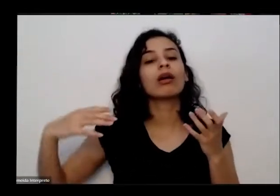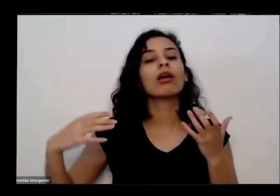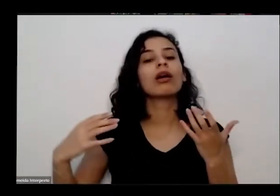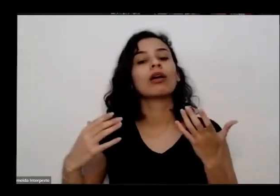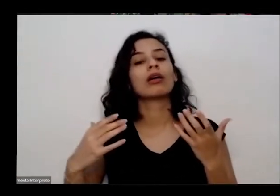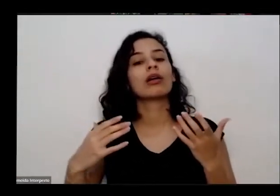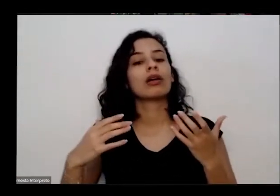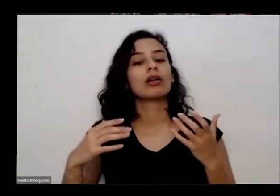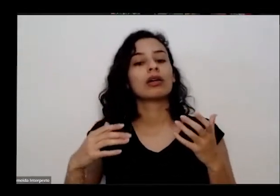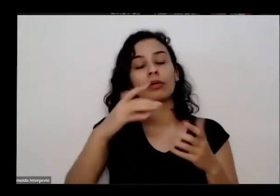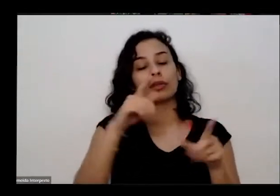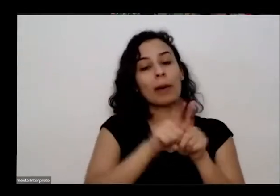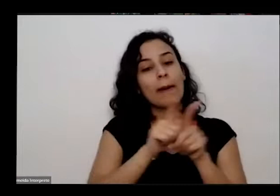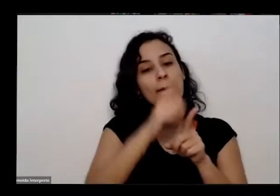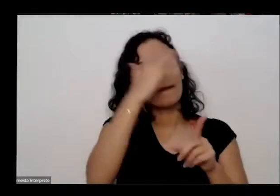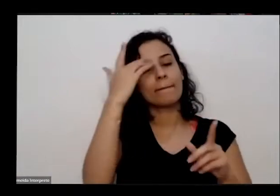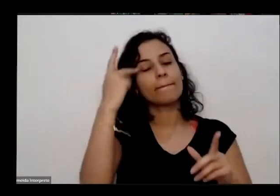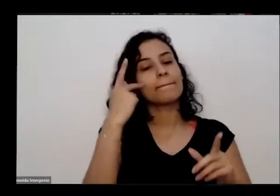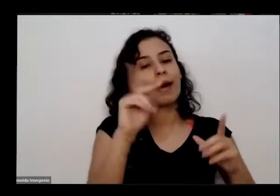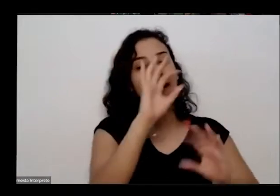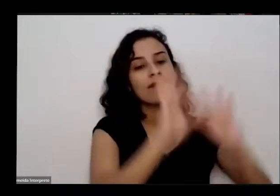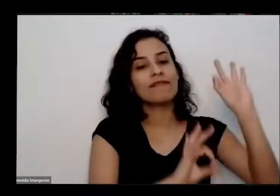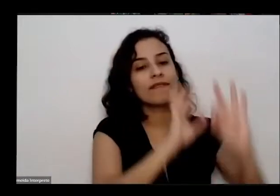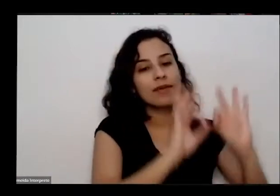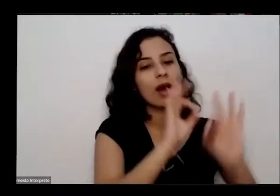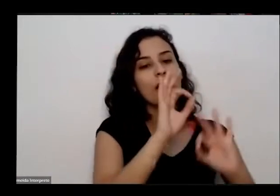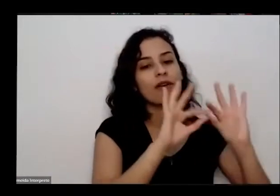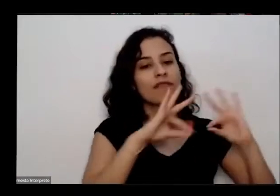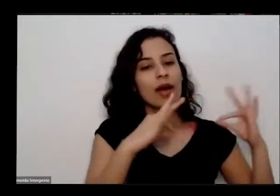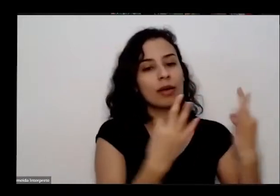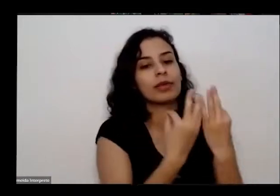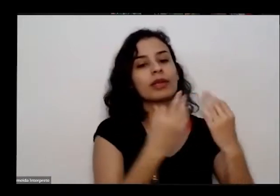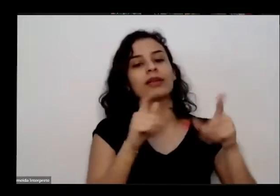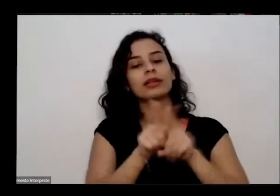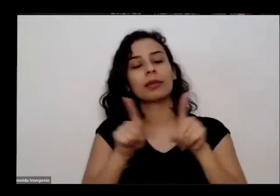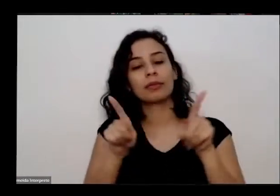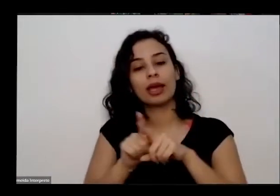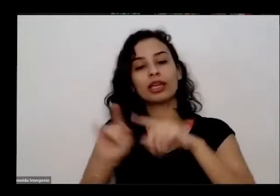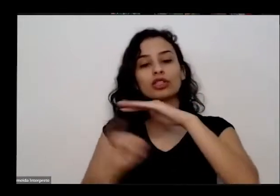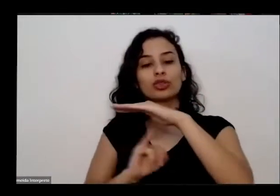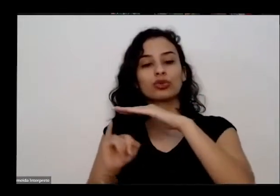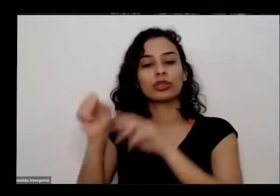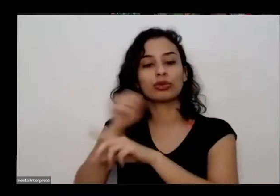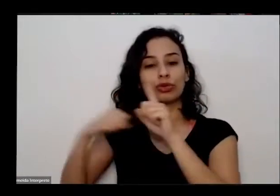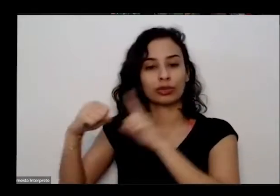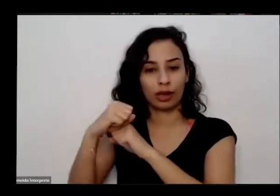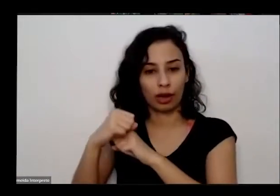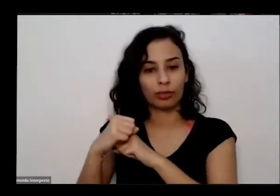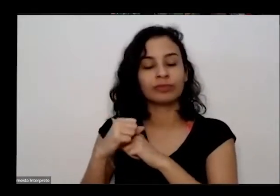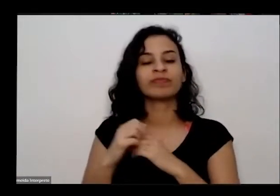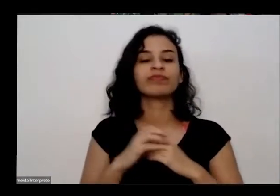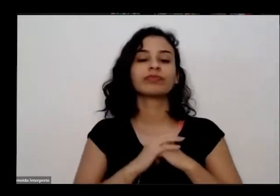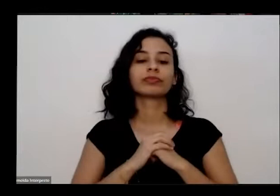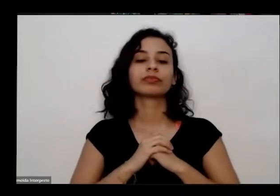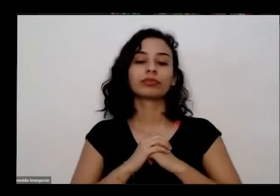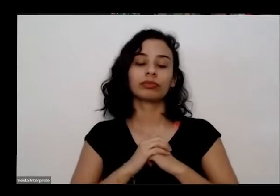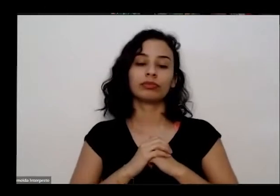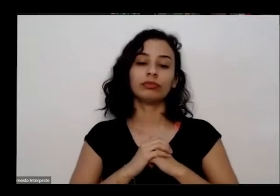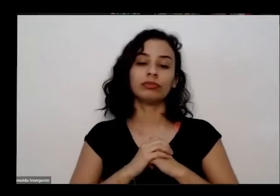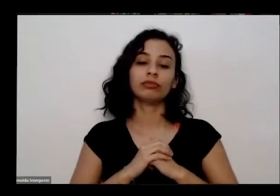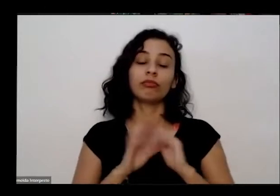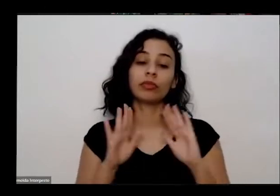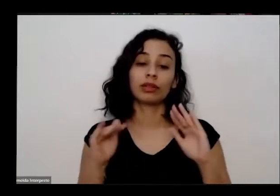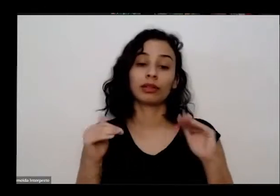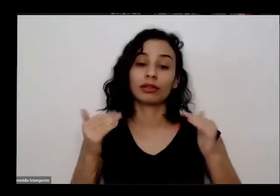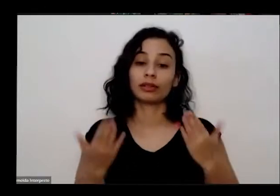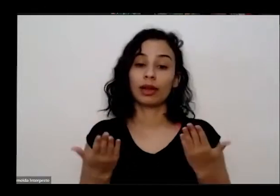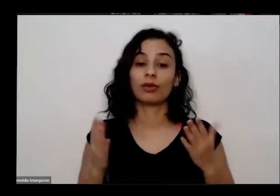vulnerabilidade e também óculos e instituições sociais e bom então essa piscina de hoje com o